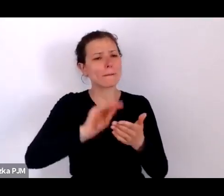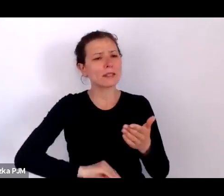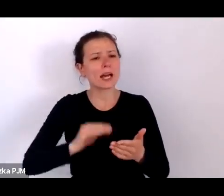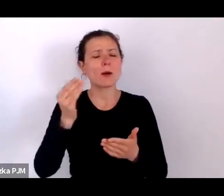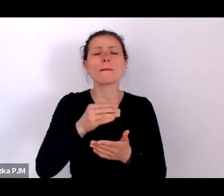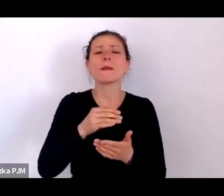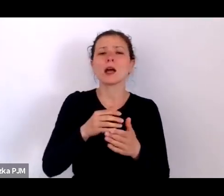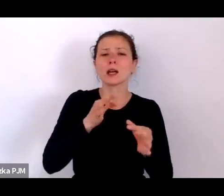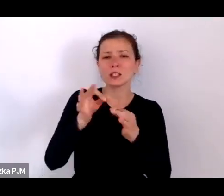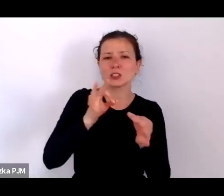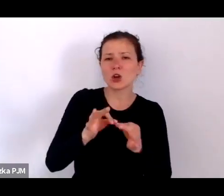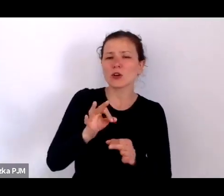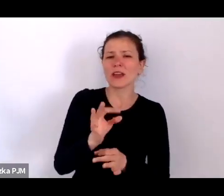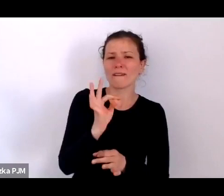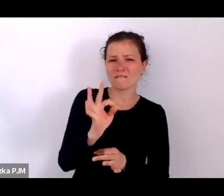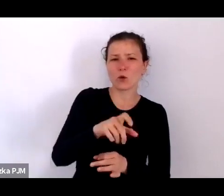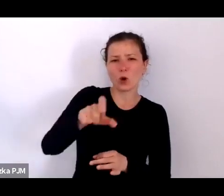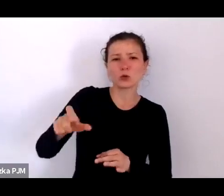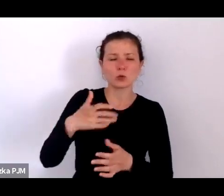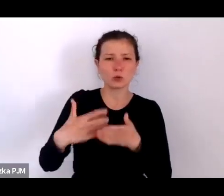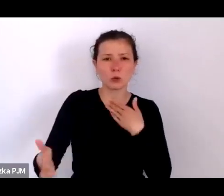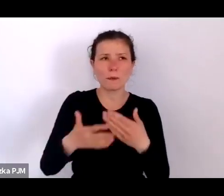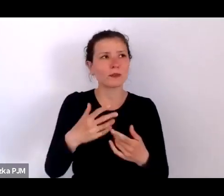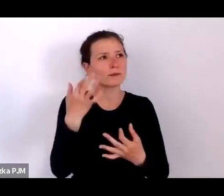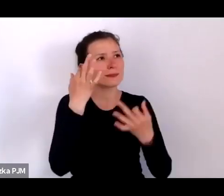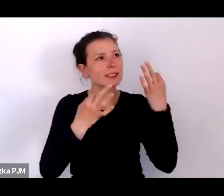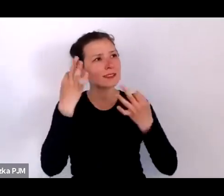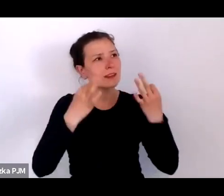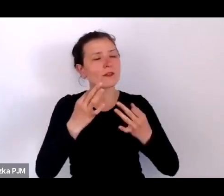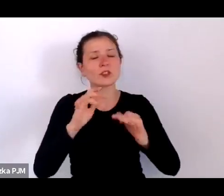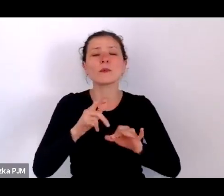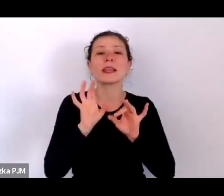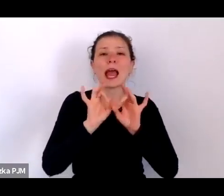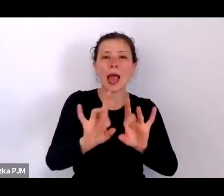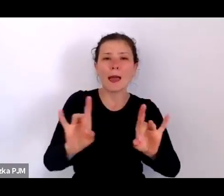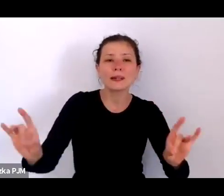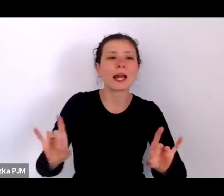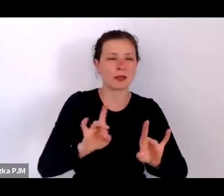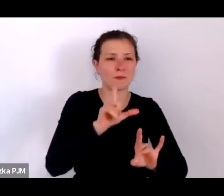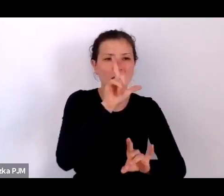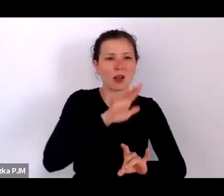które wtedy nękały ludzi – nad epidemią duru plamistego, czyli tyfusu